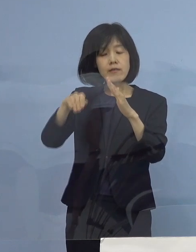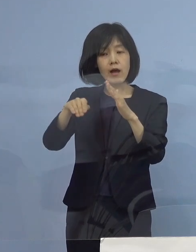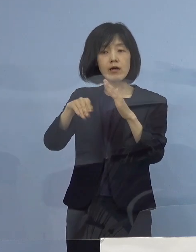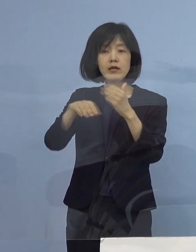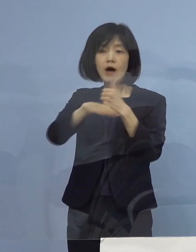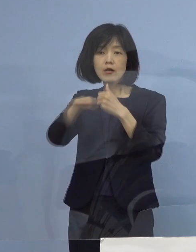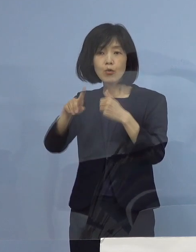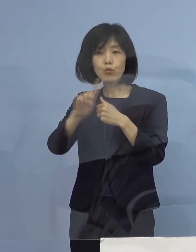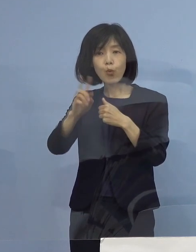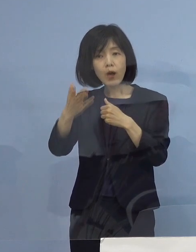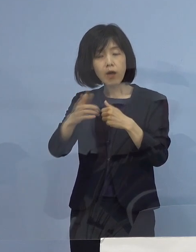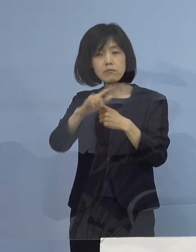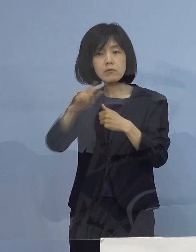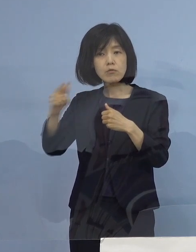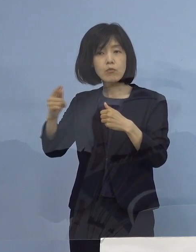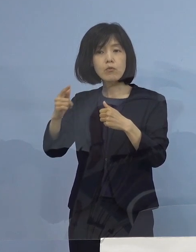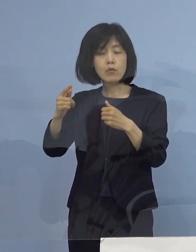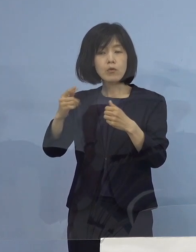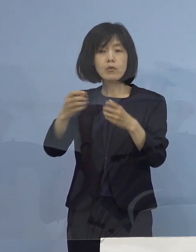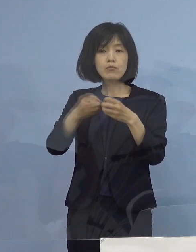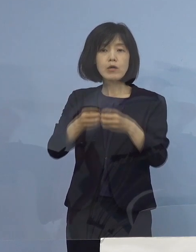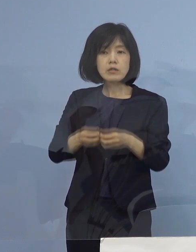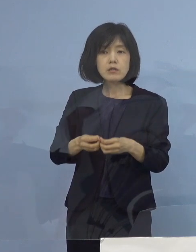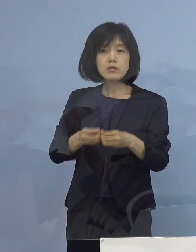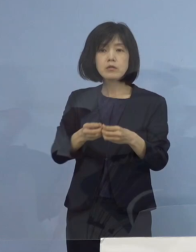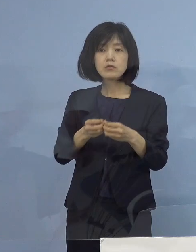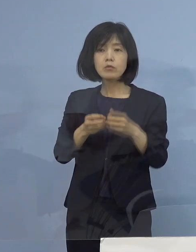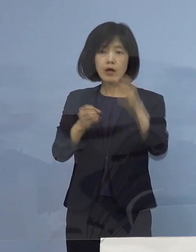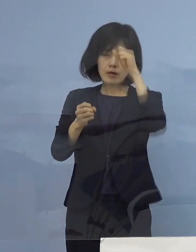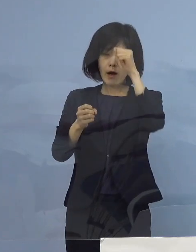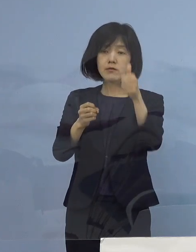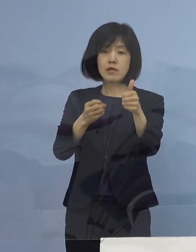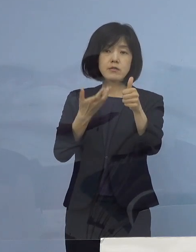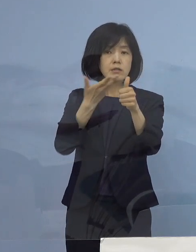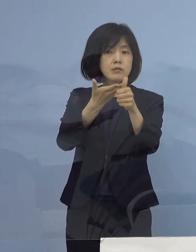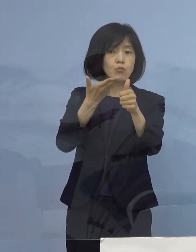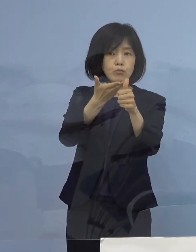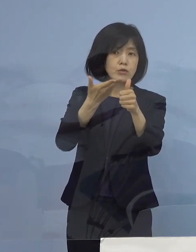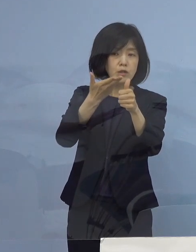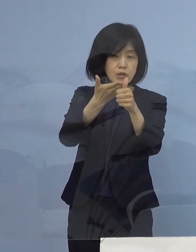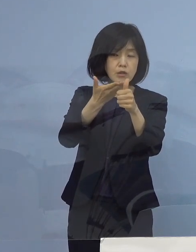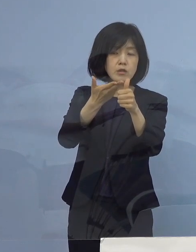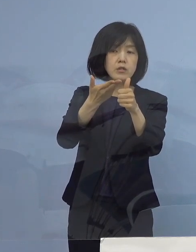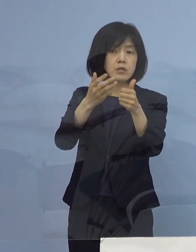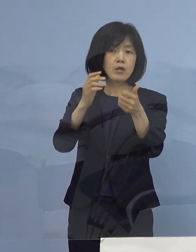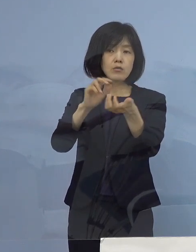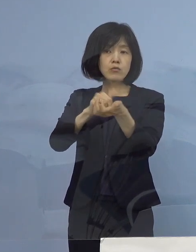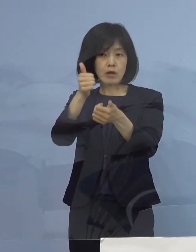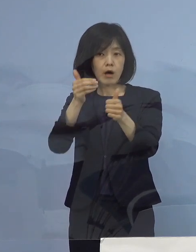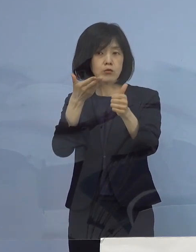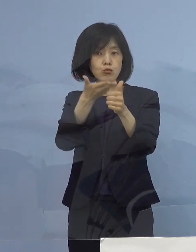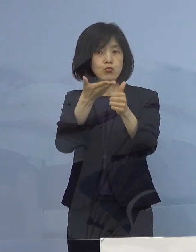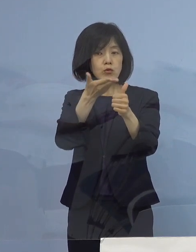こうしたところまで 患者さんに寄り添って そして聞き取りをドクターがして 判断をしていく